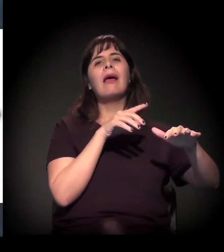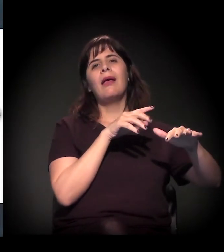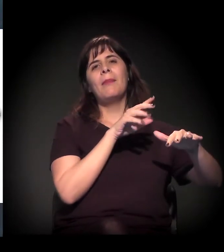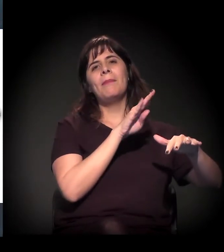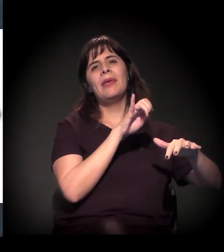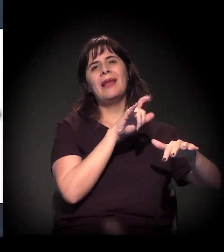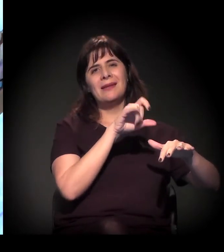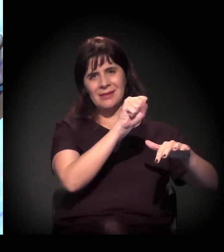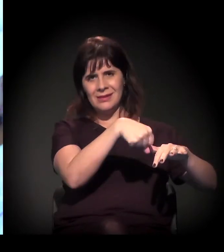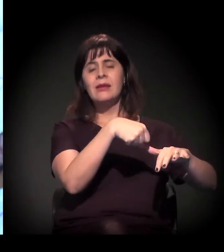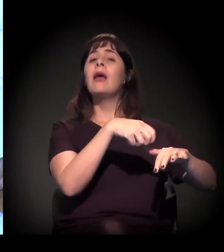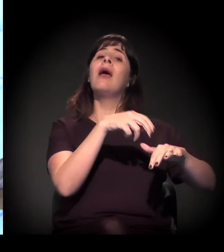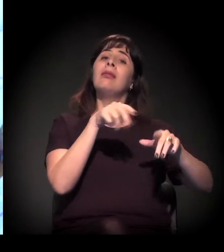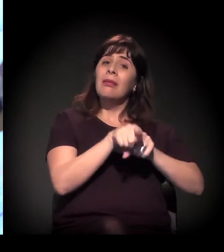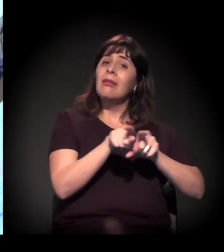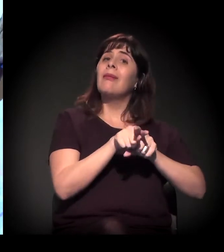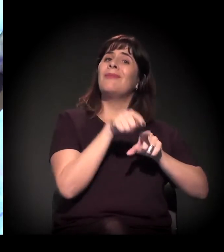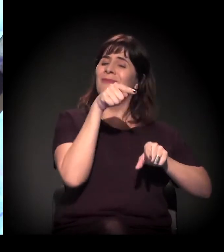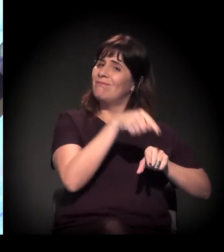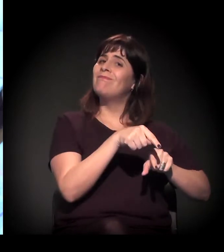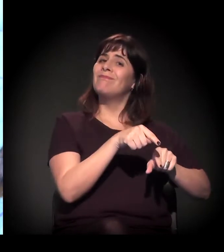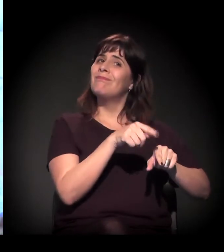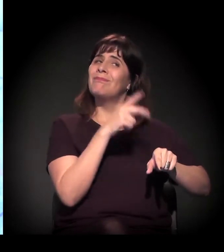essa situação também é explosiva,